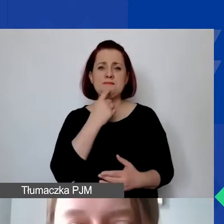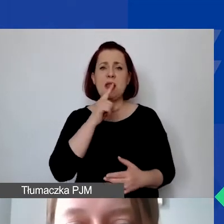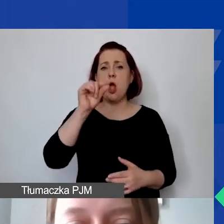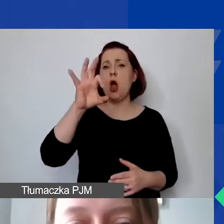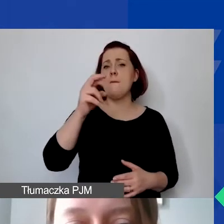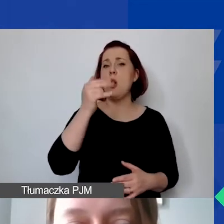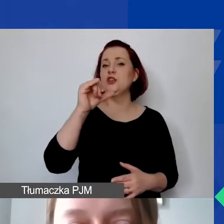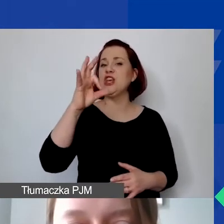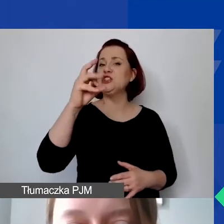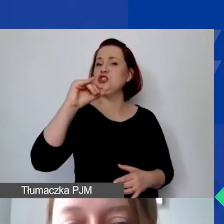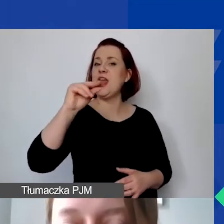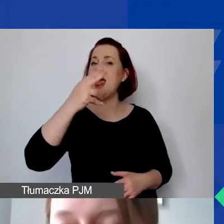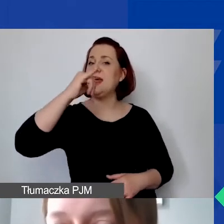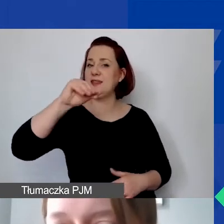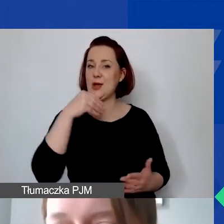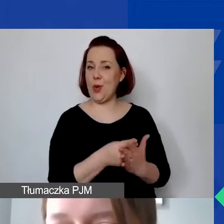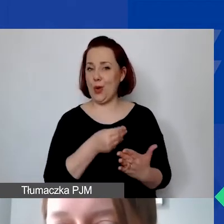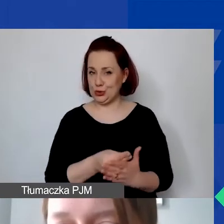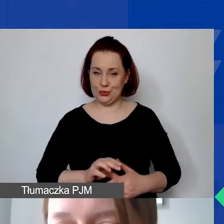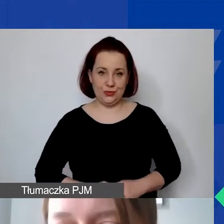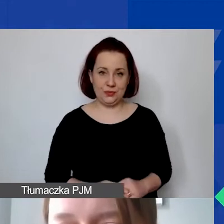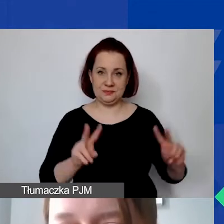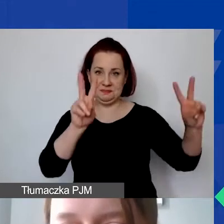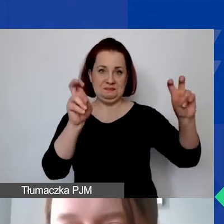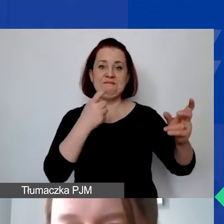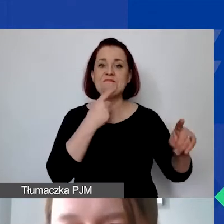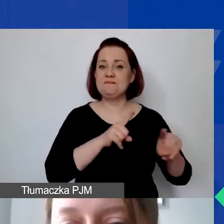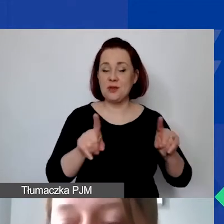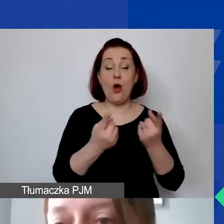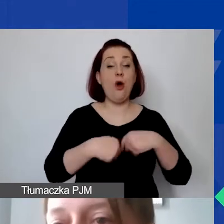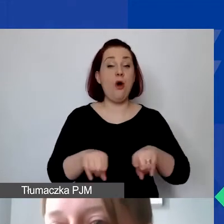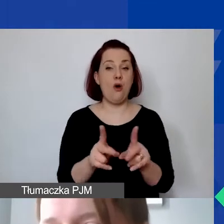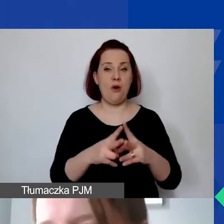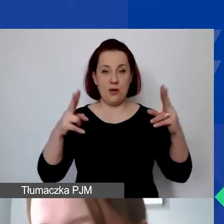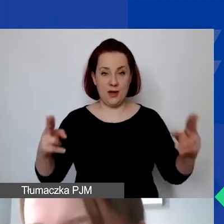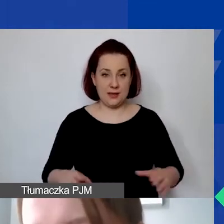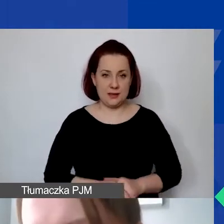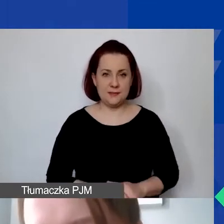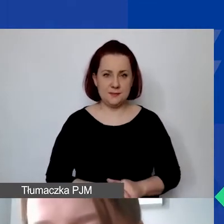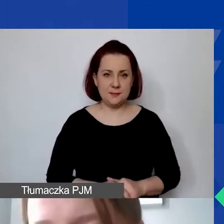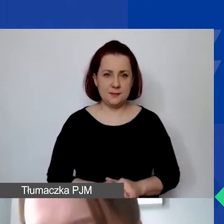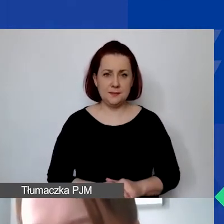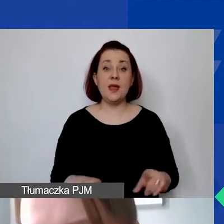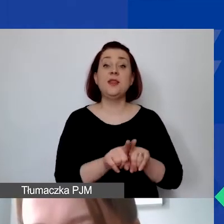To jeden z tych pierwszych punktów: poniesienie w okresie realizacji projektu. To też ważne na poziomie realizacji,